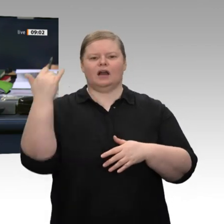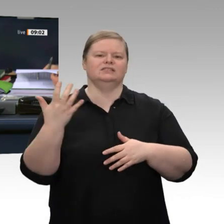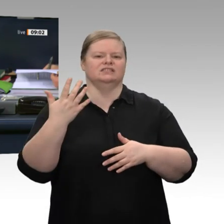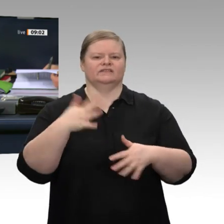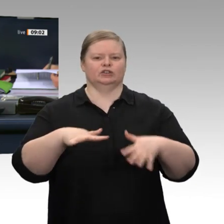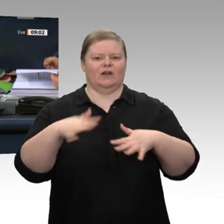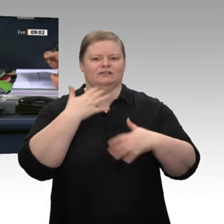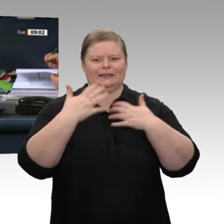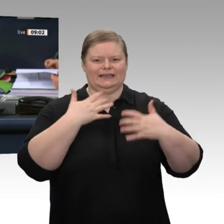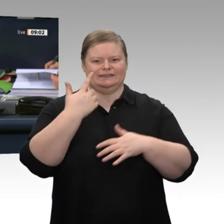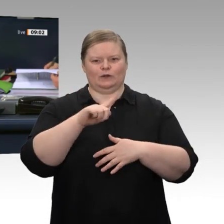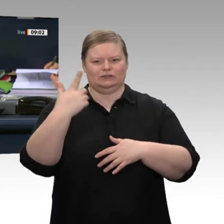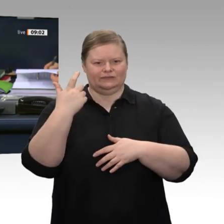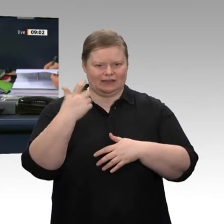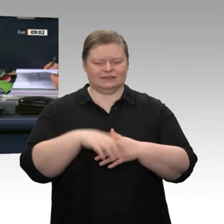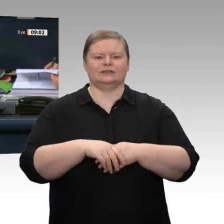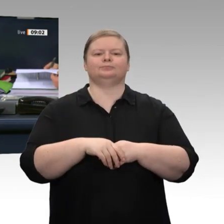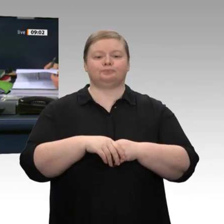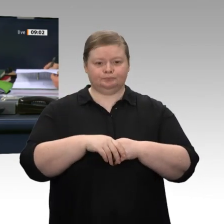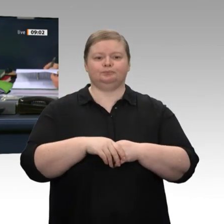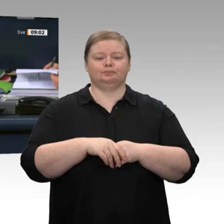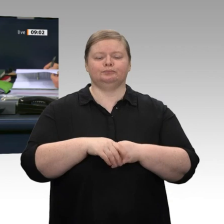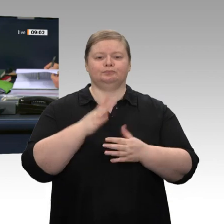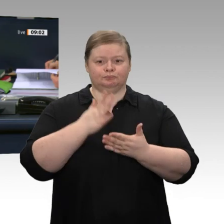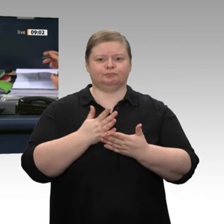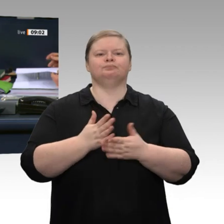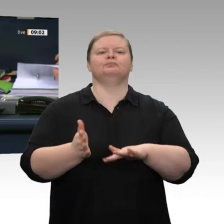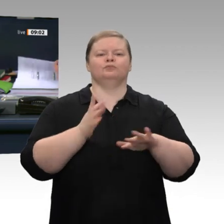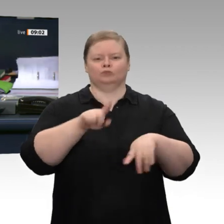zur Begutachtung der gesamtwirtschaftlichen Entwicklung mit dem Titel „Den Strukturwandel